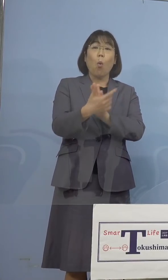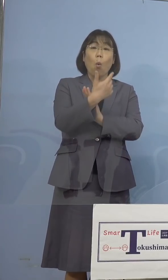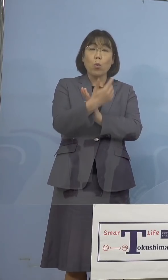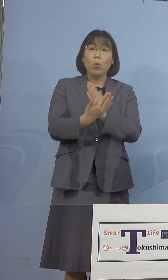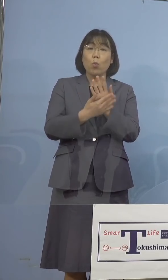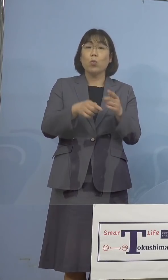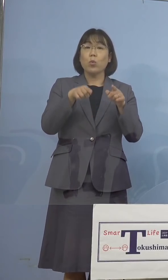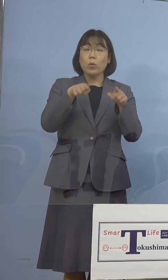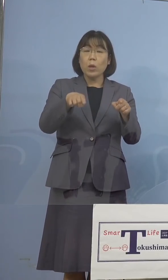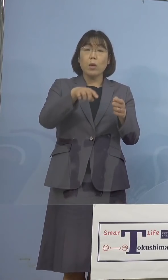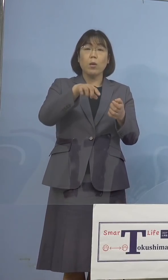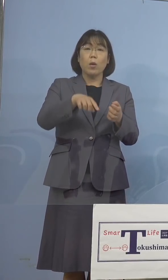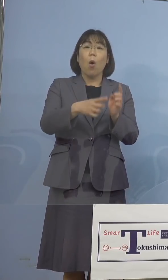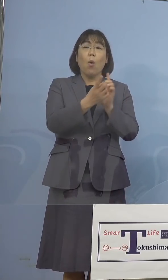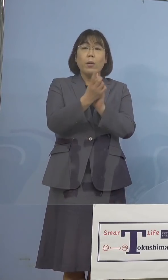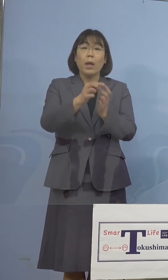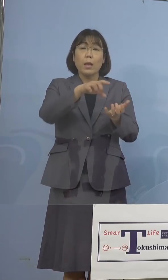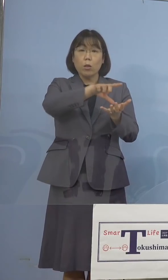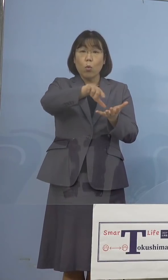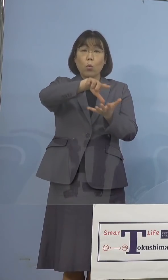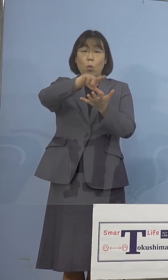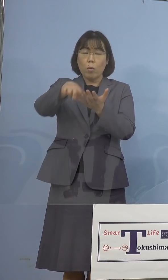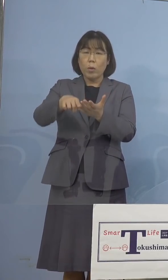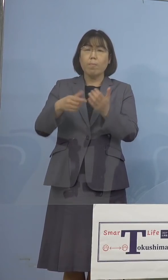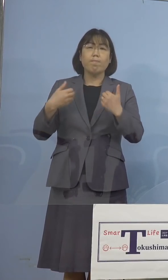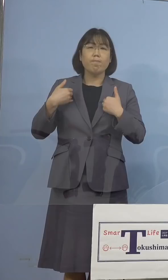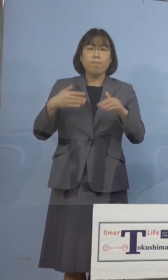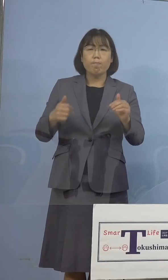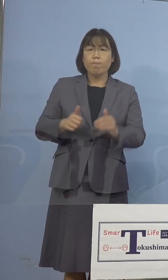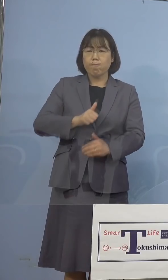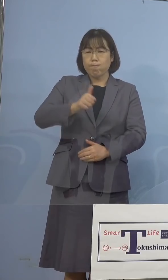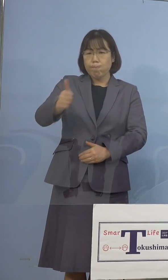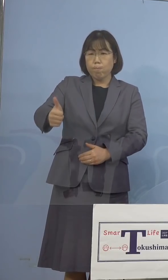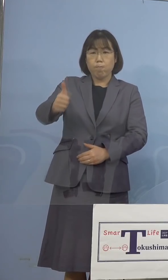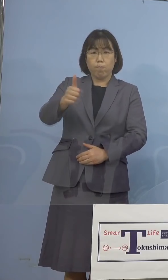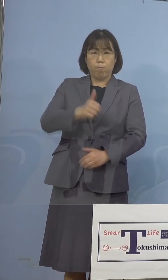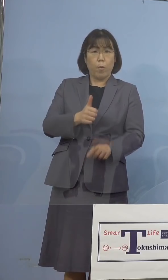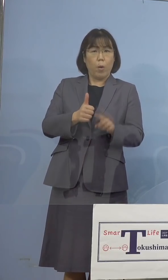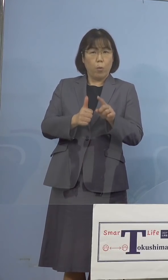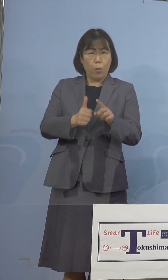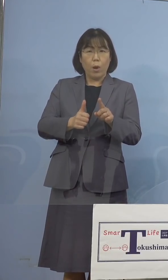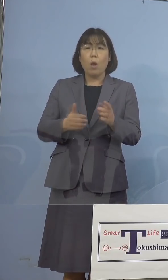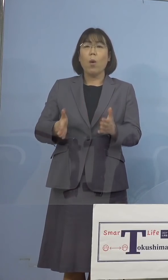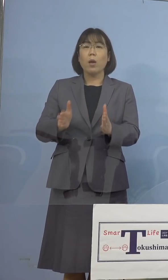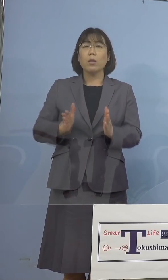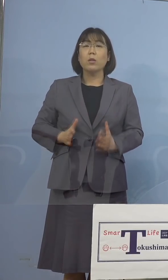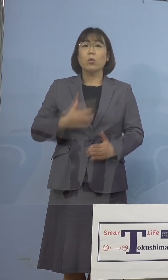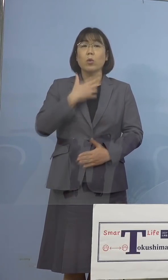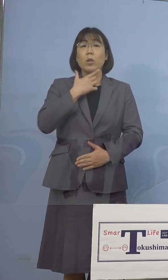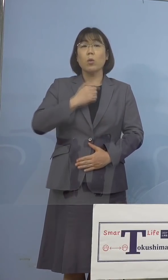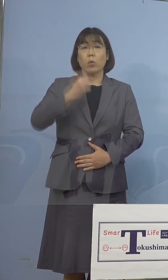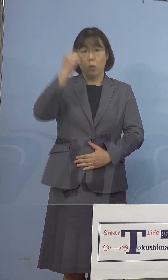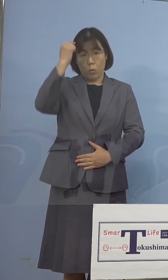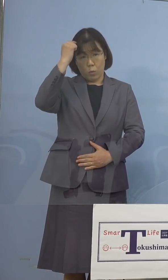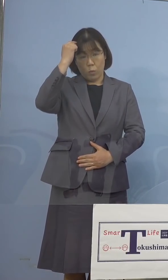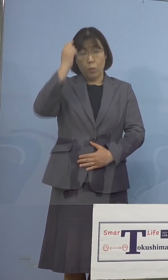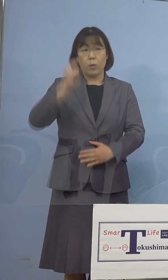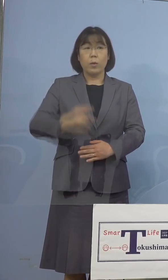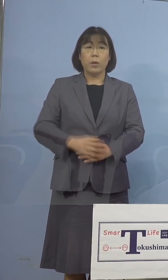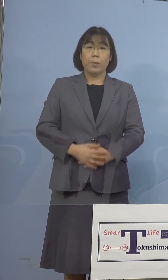対象区域との不要不急の往来については 是非自粛をお願いをいたしたいと思います